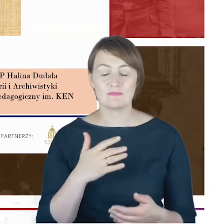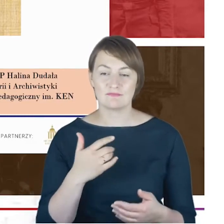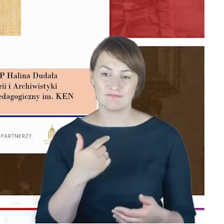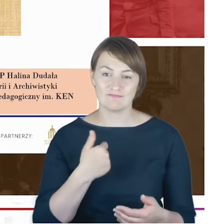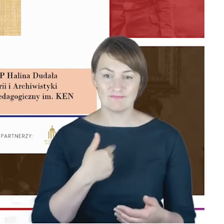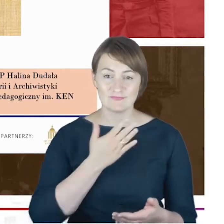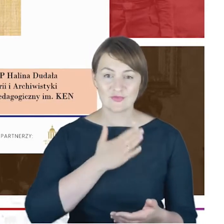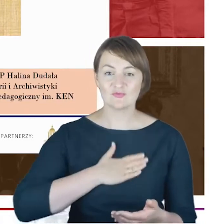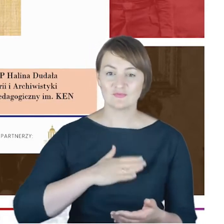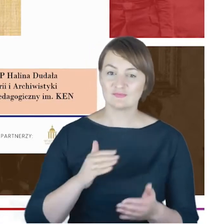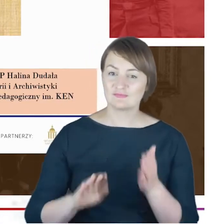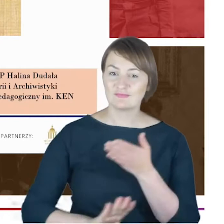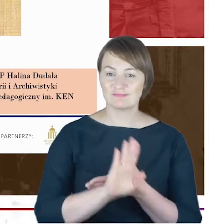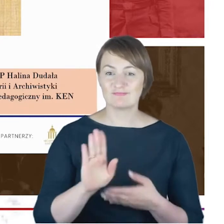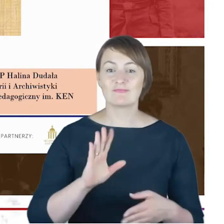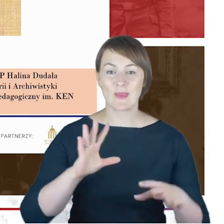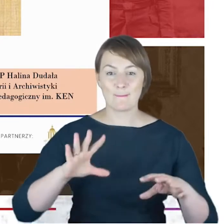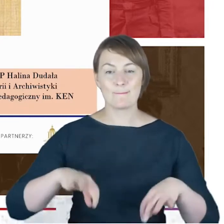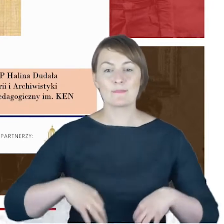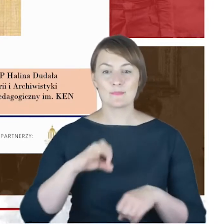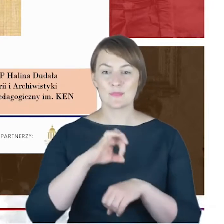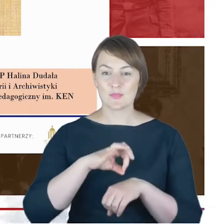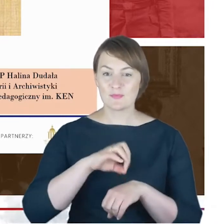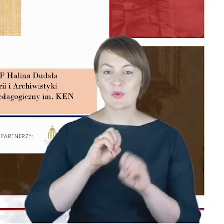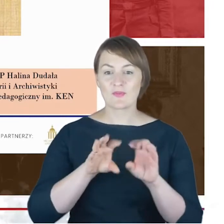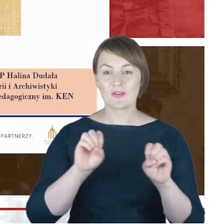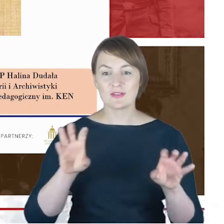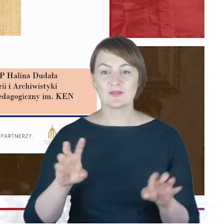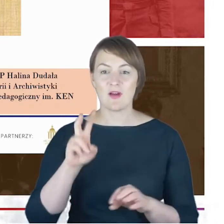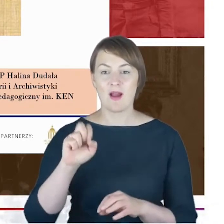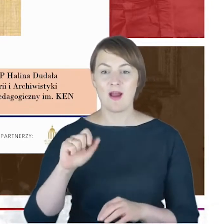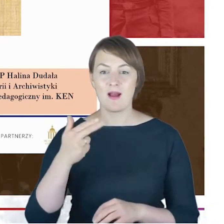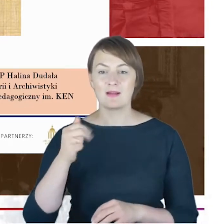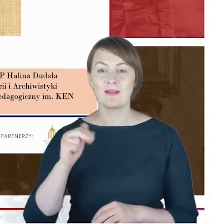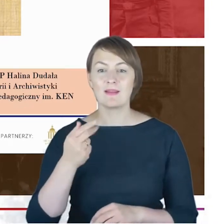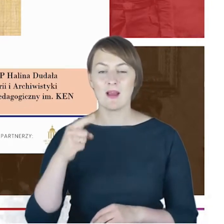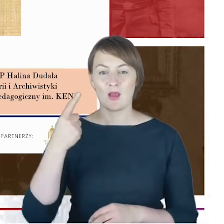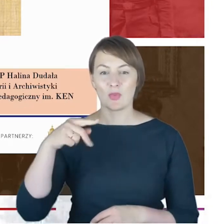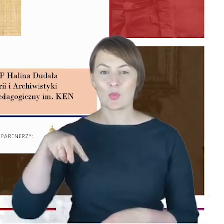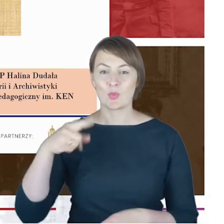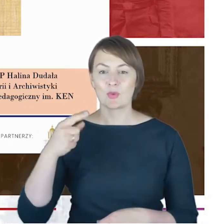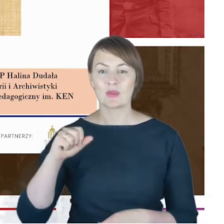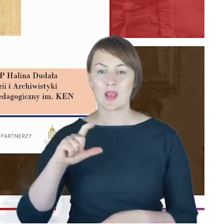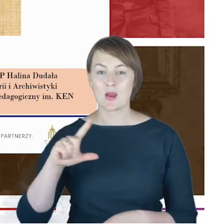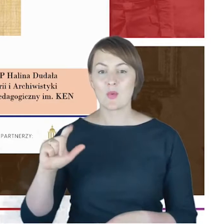Panią Profesor Halinę Dudałę, związaną dziś z Uniwersytetem Pedagogicznym im. Komisji Edukacji Narodowej